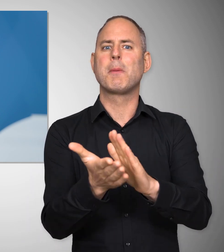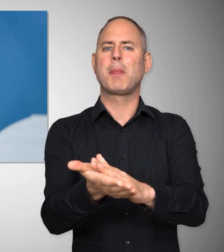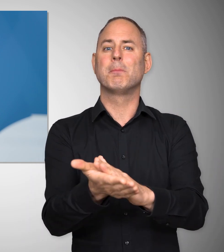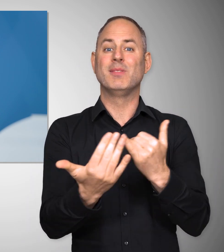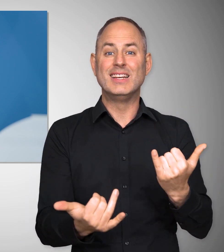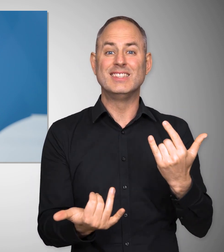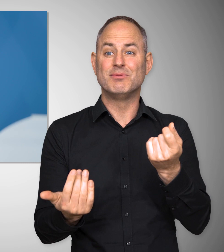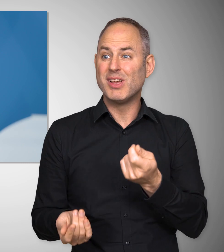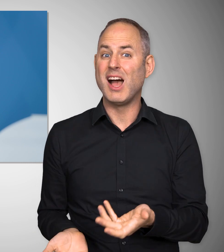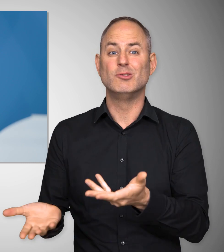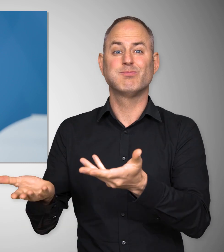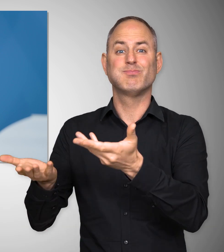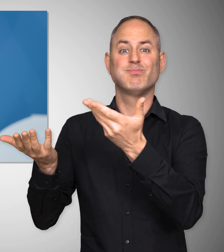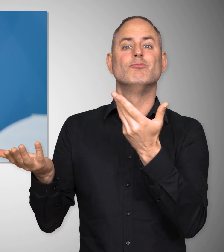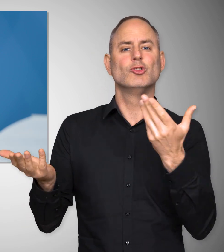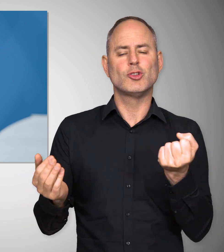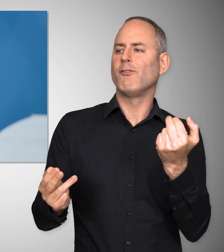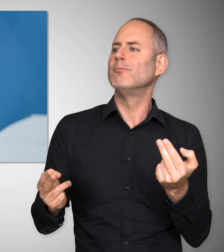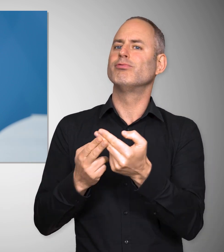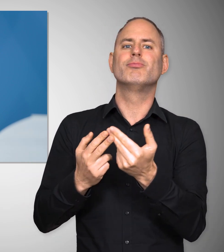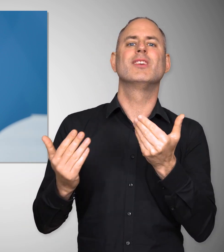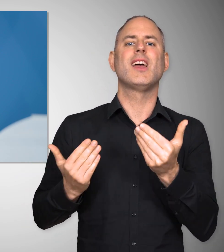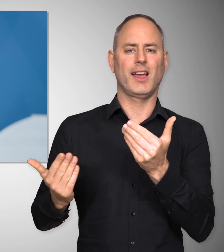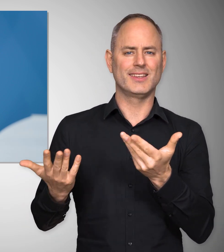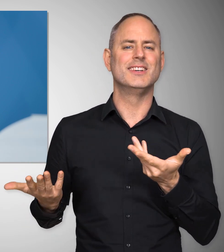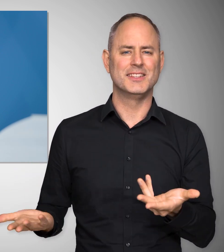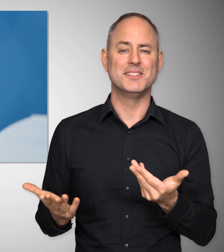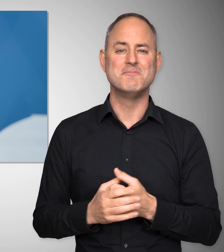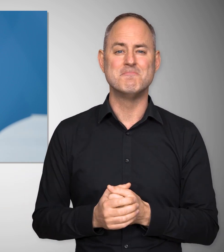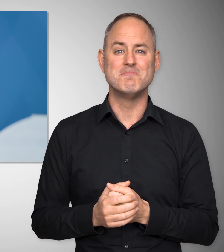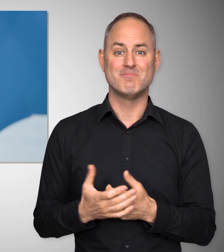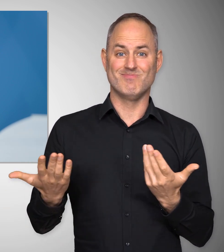in denen auf die plötzlichen Preis- steigerungen gut reagiert werden kann.